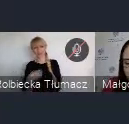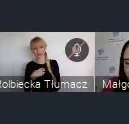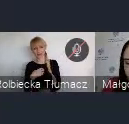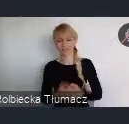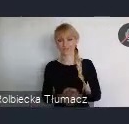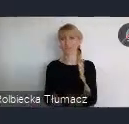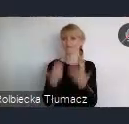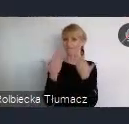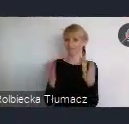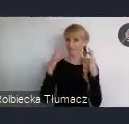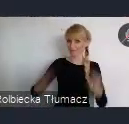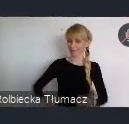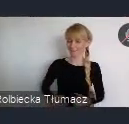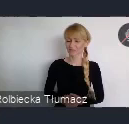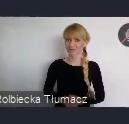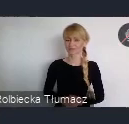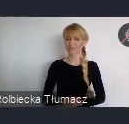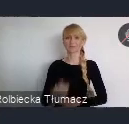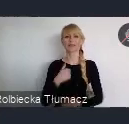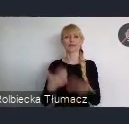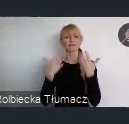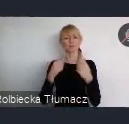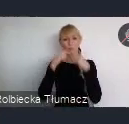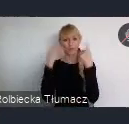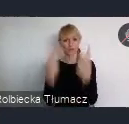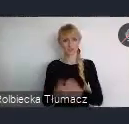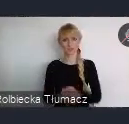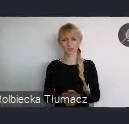Przede wszystkim chciałbym podkreślić, że cieszę się bardzo z faktu,